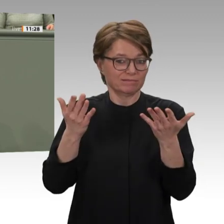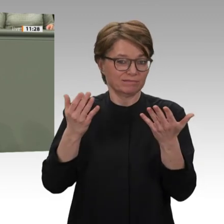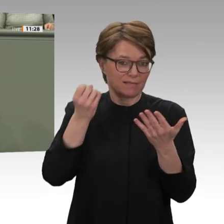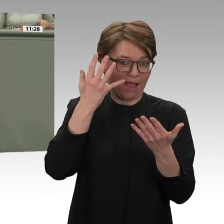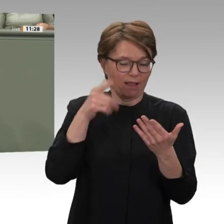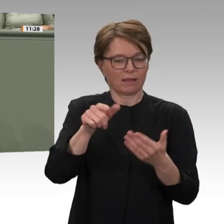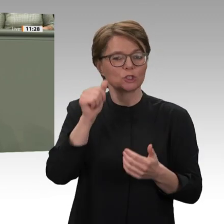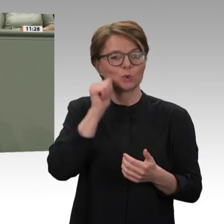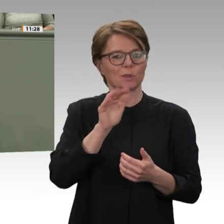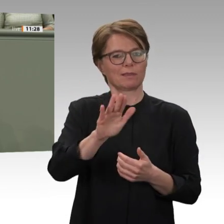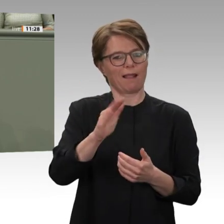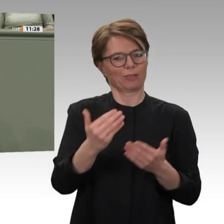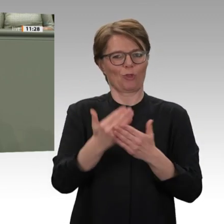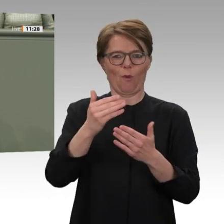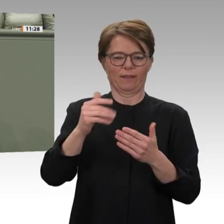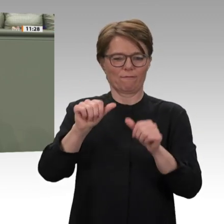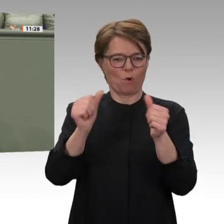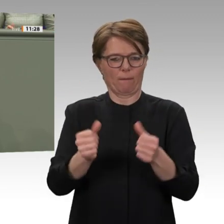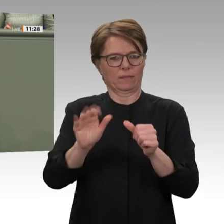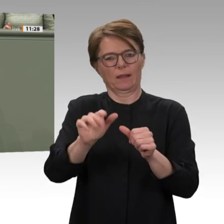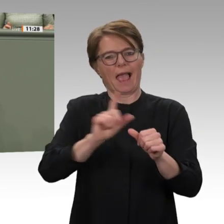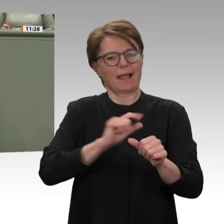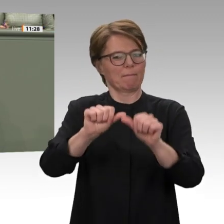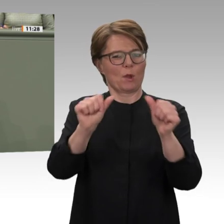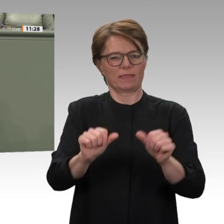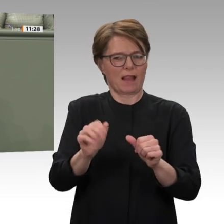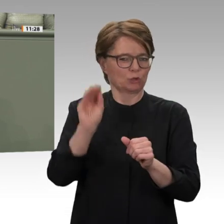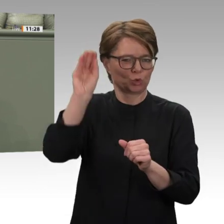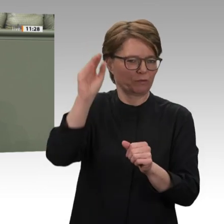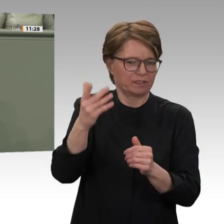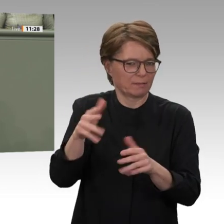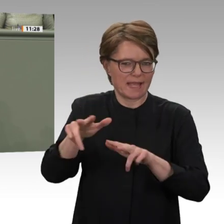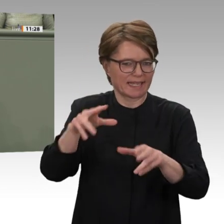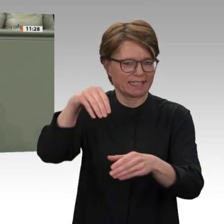Füßen steht. Hinzu kommen die äußerst prekäre wirtschaftliche Lage und die